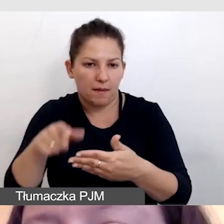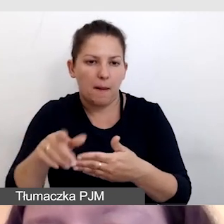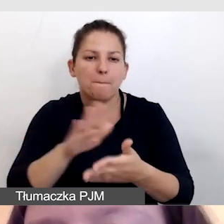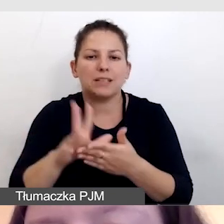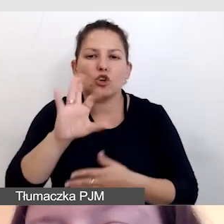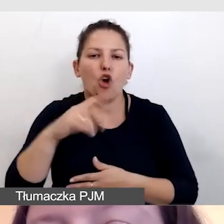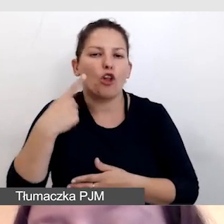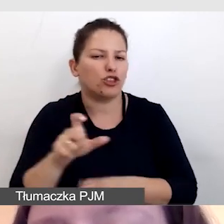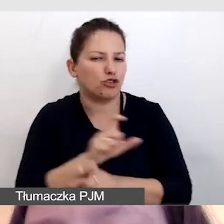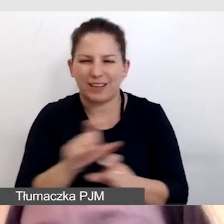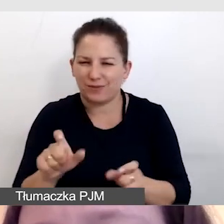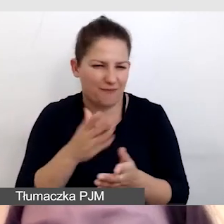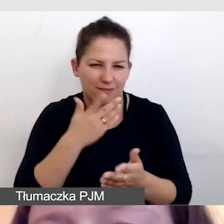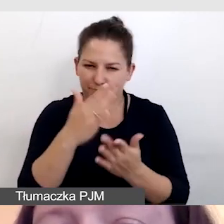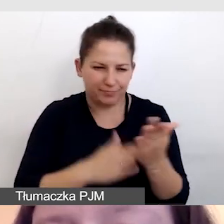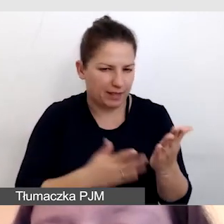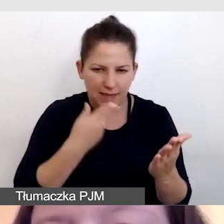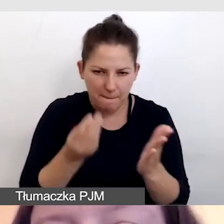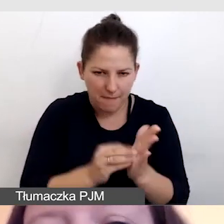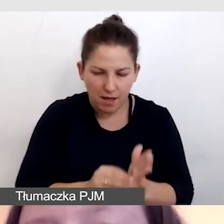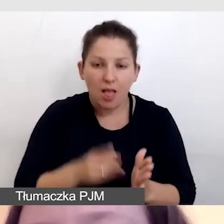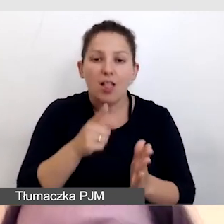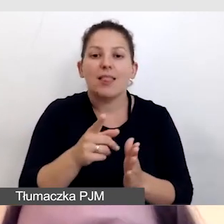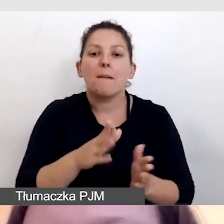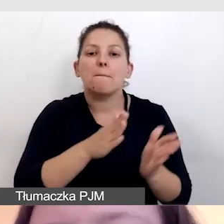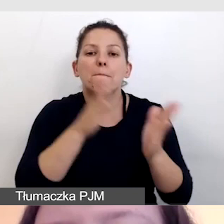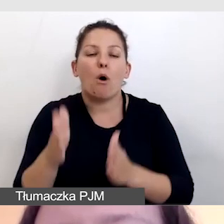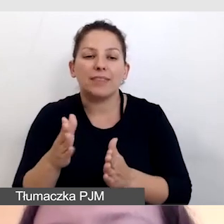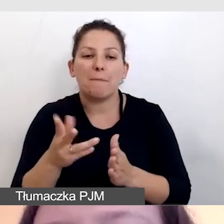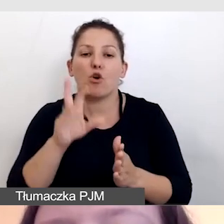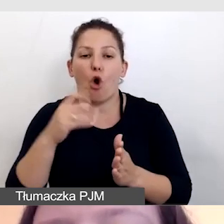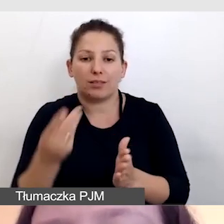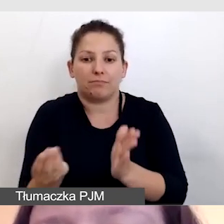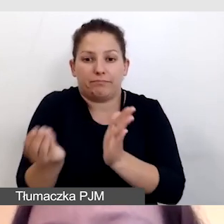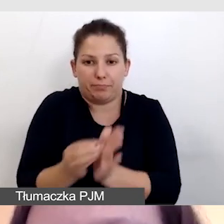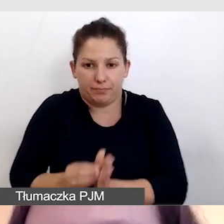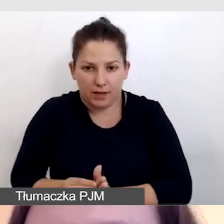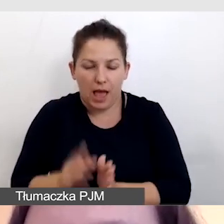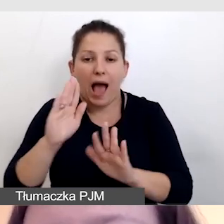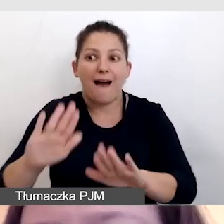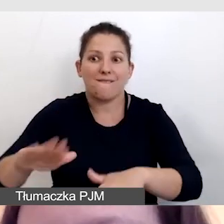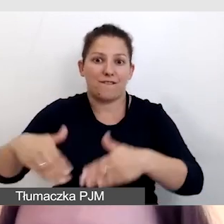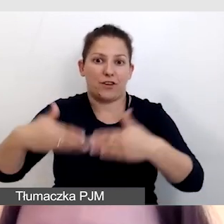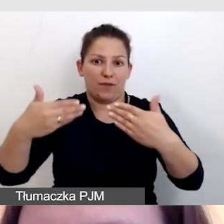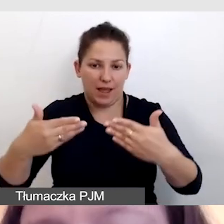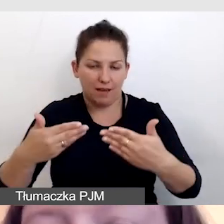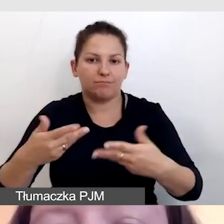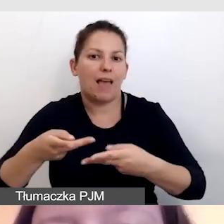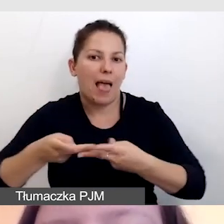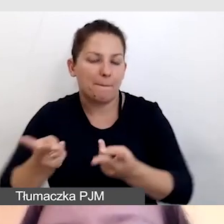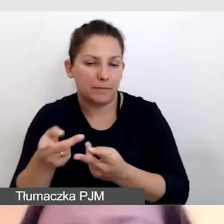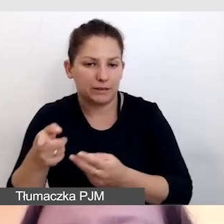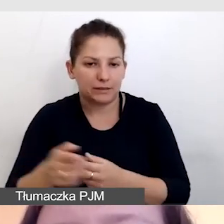kody czasowe są dodawane następnie przy wyświetleniu, przy emisji.